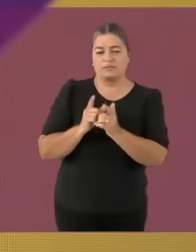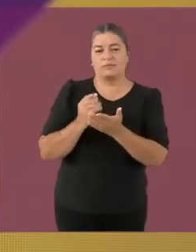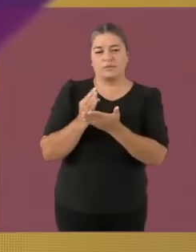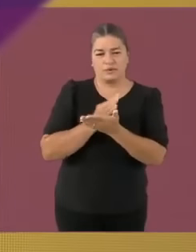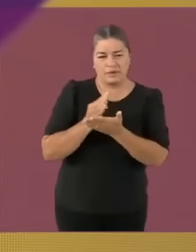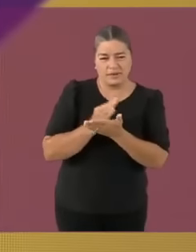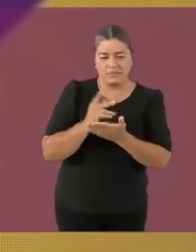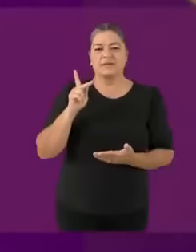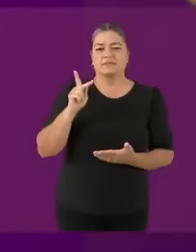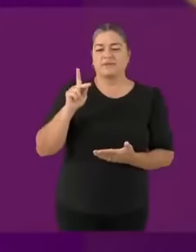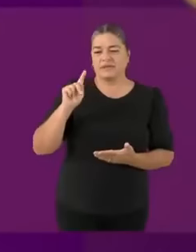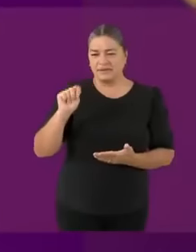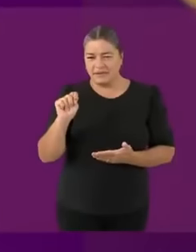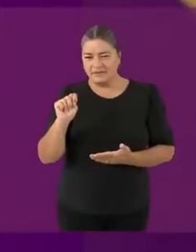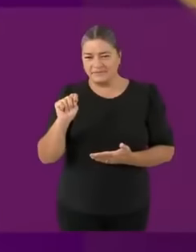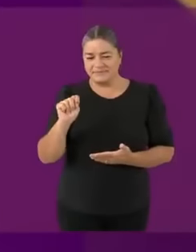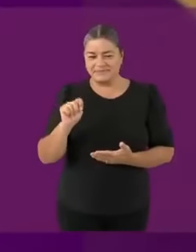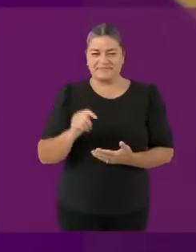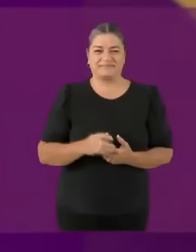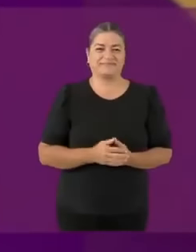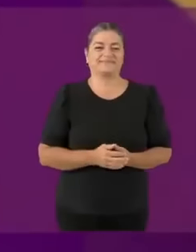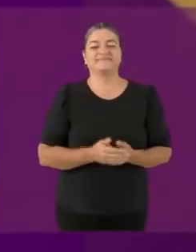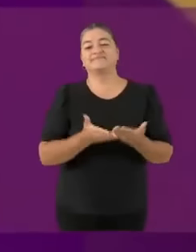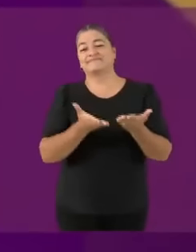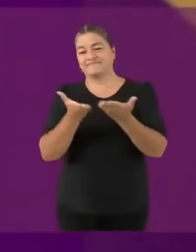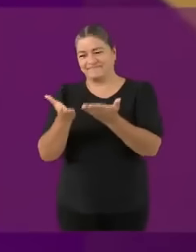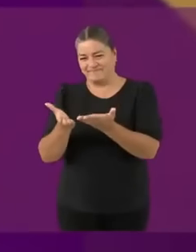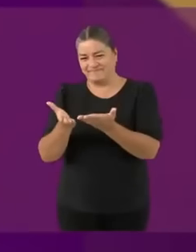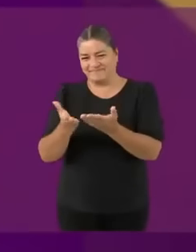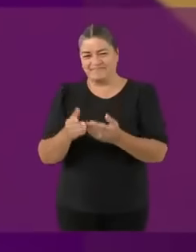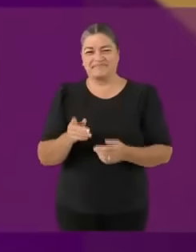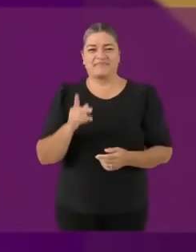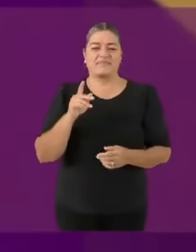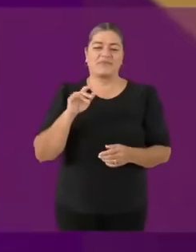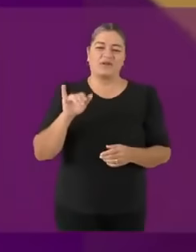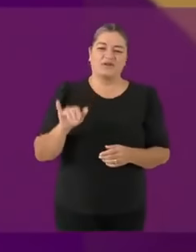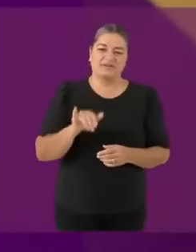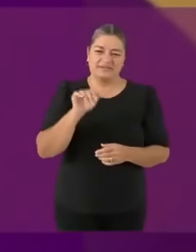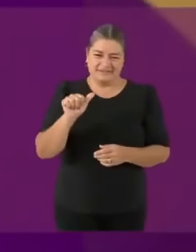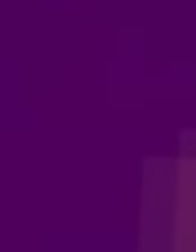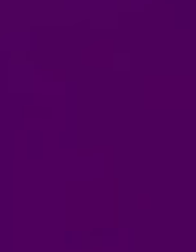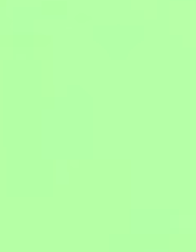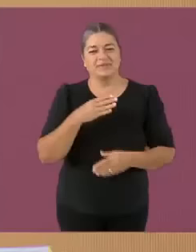¿Qué tal muy buenas noches? El candidato de Movimiento Ciudadano ¿Tú quién eres? *c emputristece